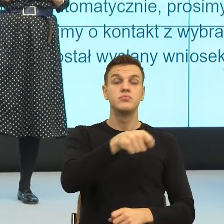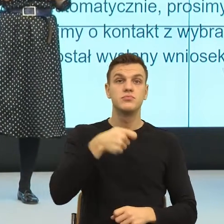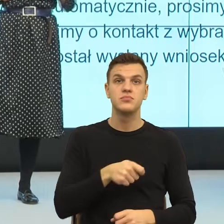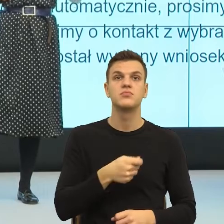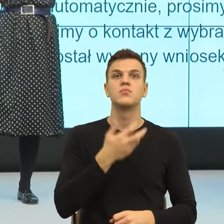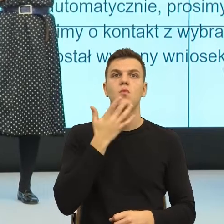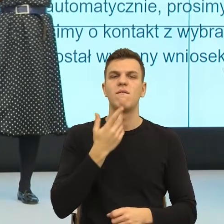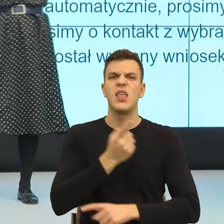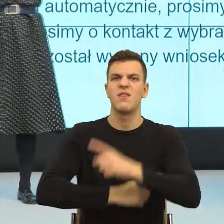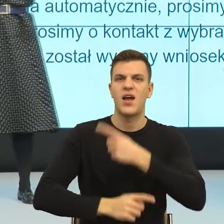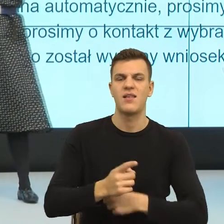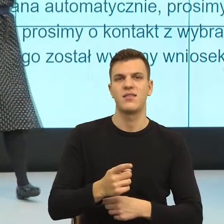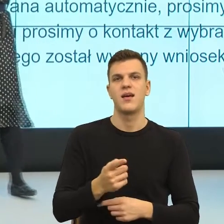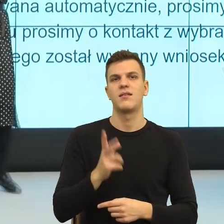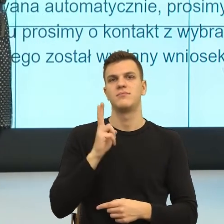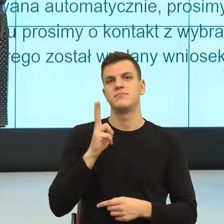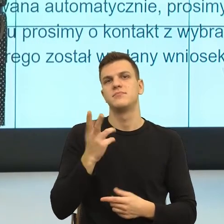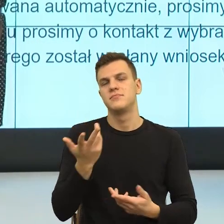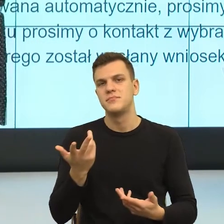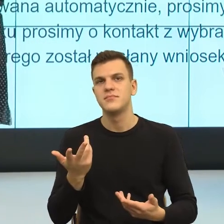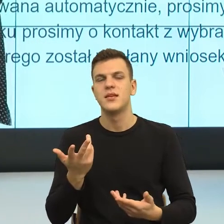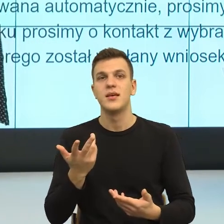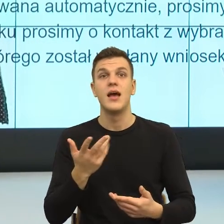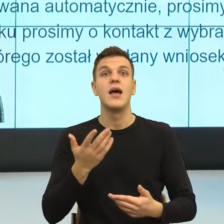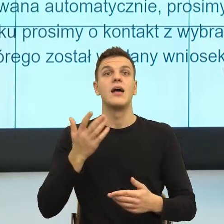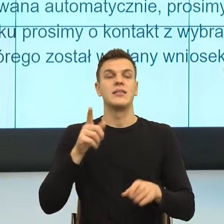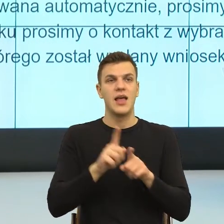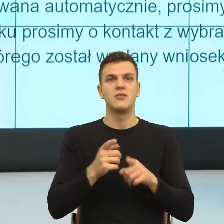I teraz, w momencie, kiedy my językowo nazwiemy cudze obawy,